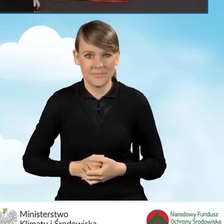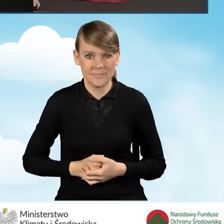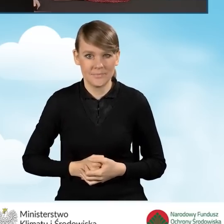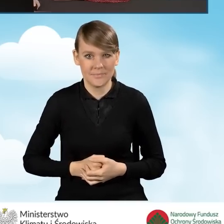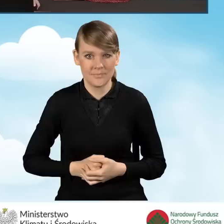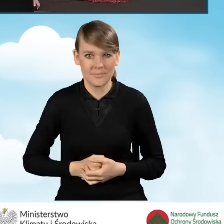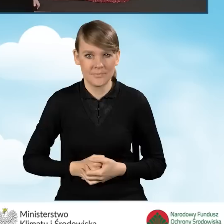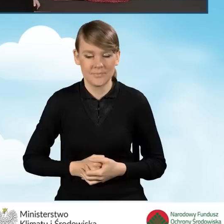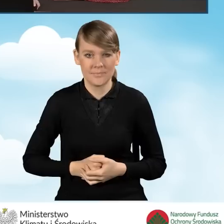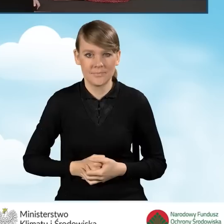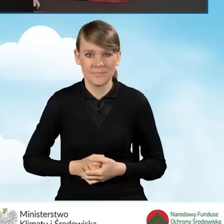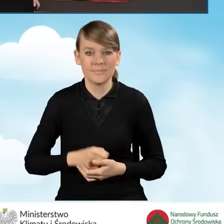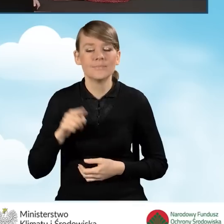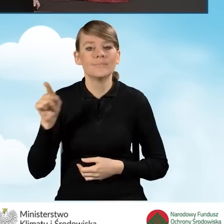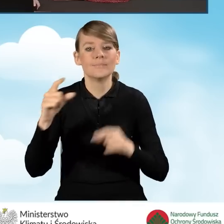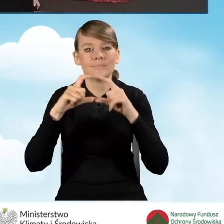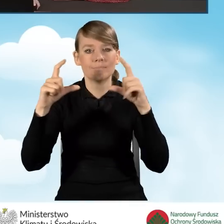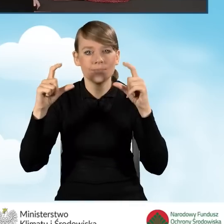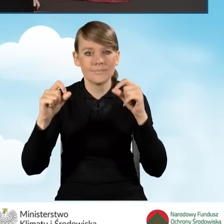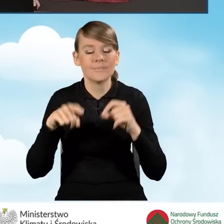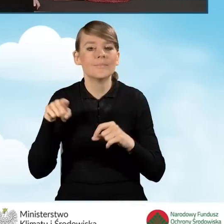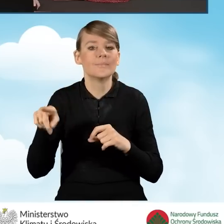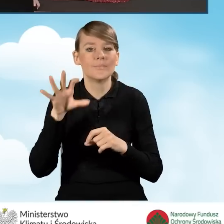i stanowi ona zakładkę pod tytułem załączniki.